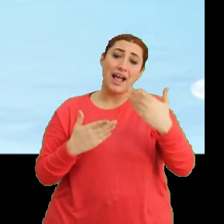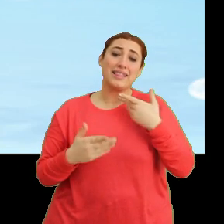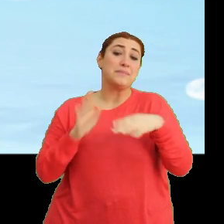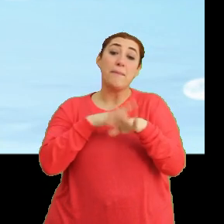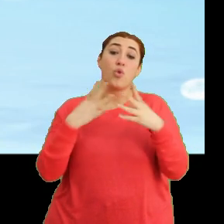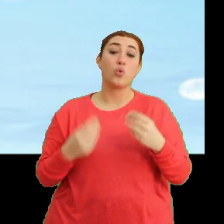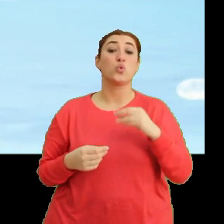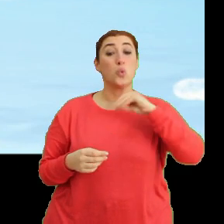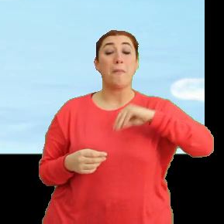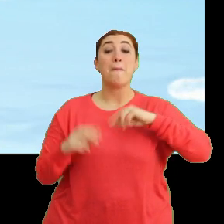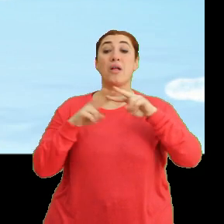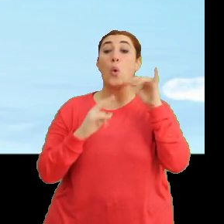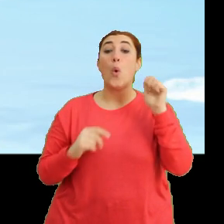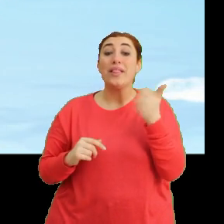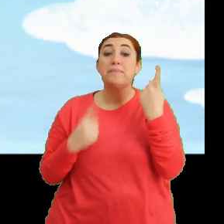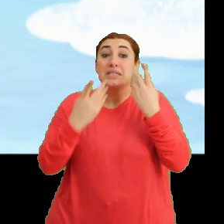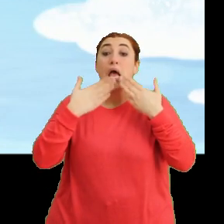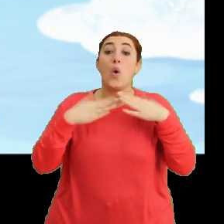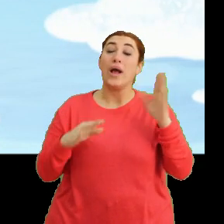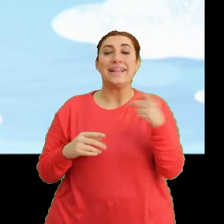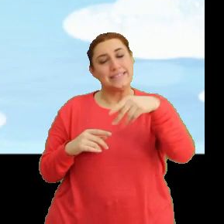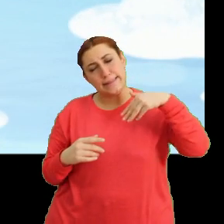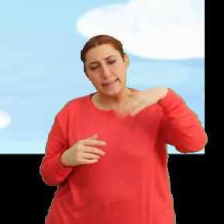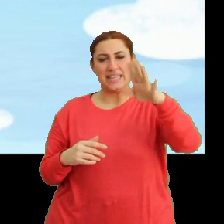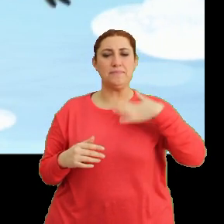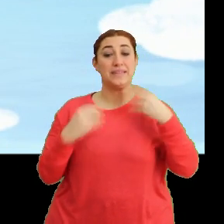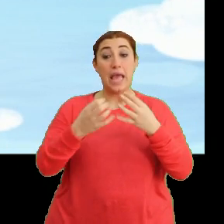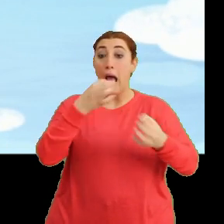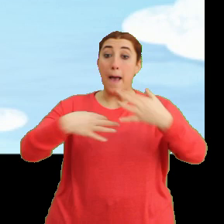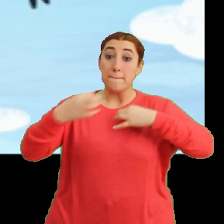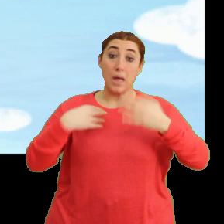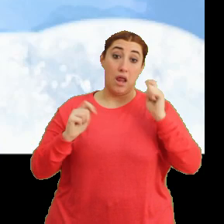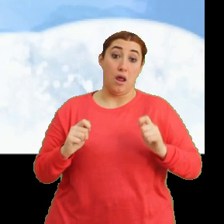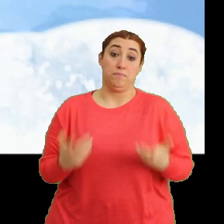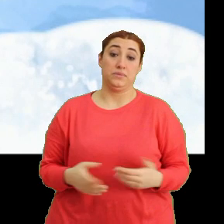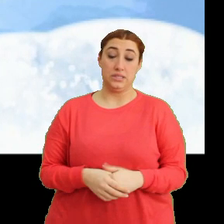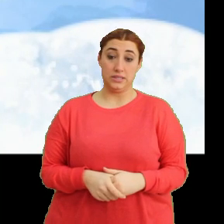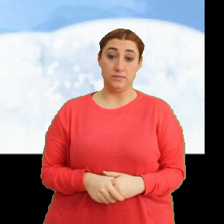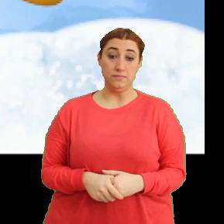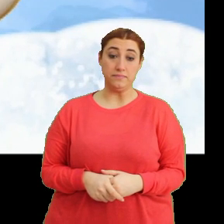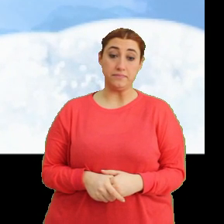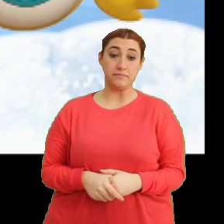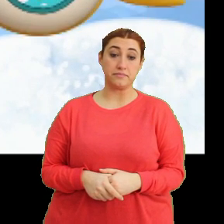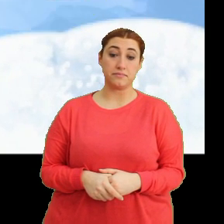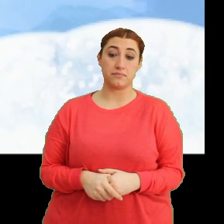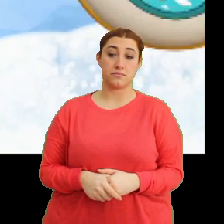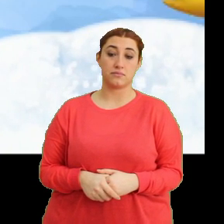Umarım Mantar'ın önemli bir şeyi yoktur. Hadi sen git. Bize iyi haberler getir Bangu. (Müzik)